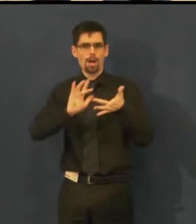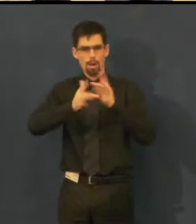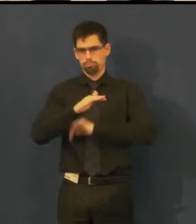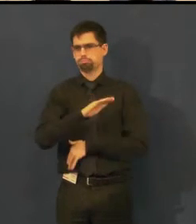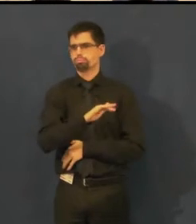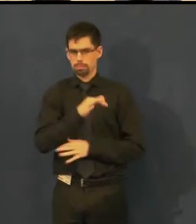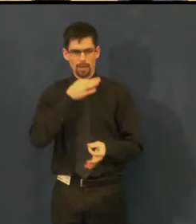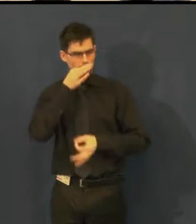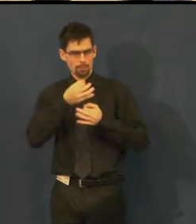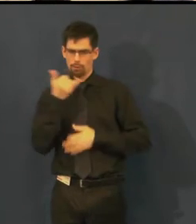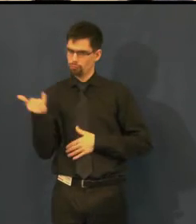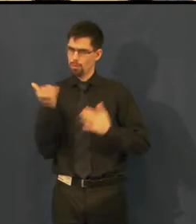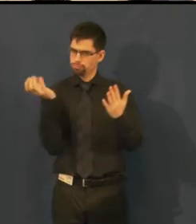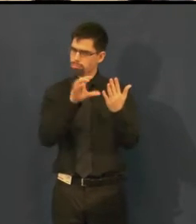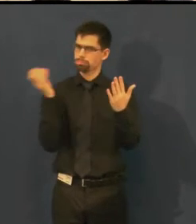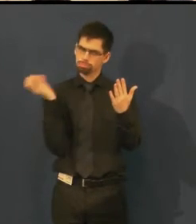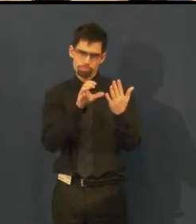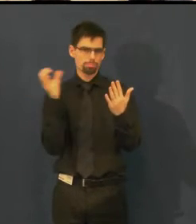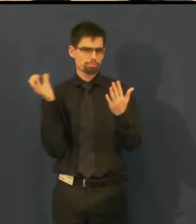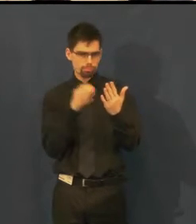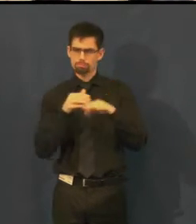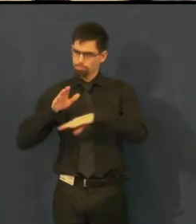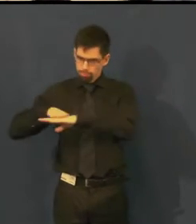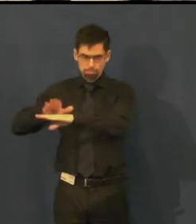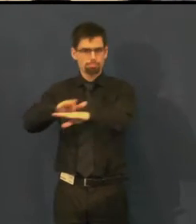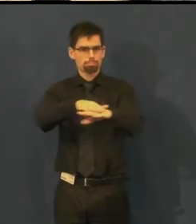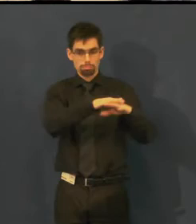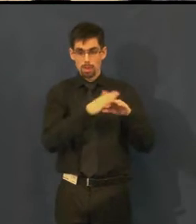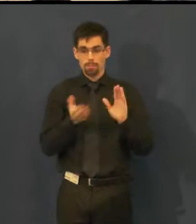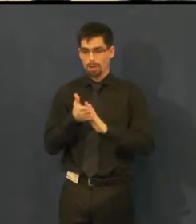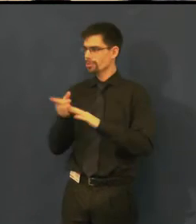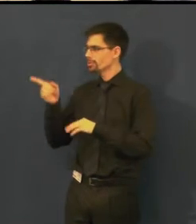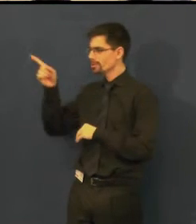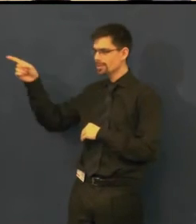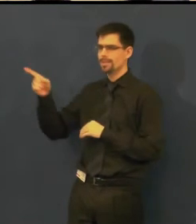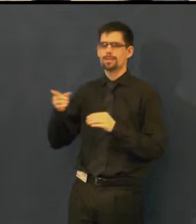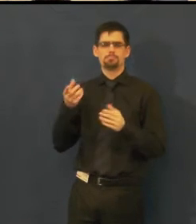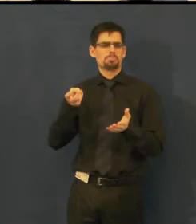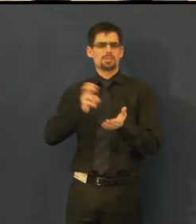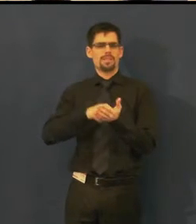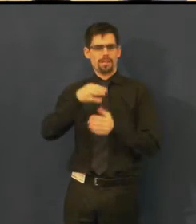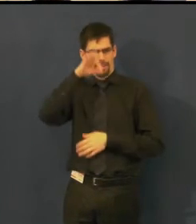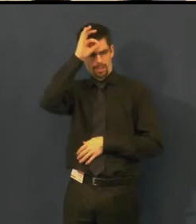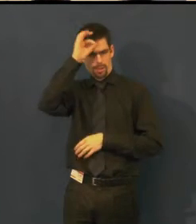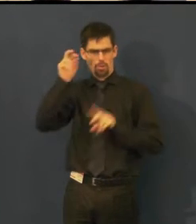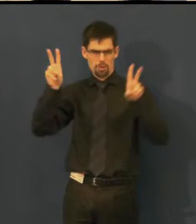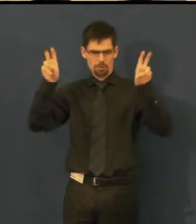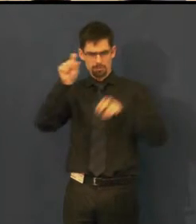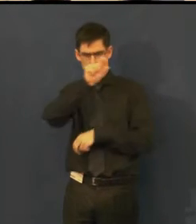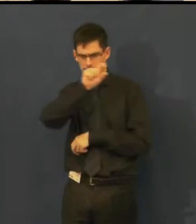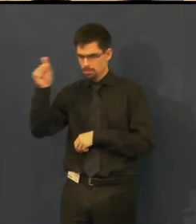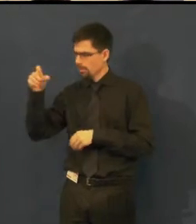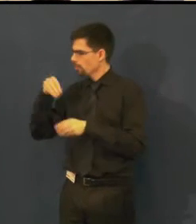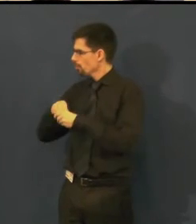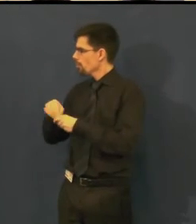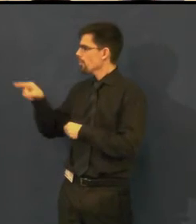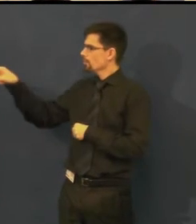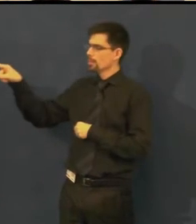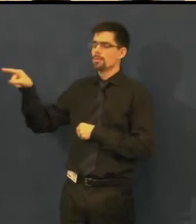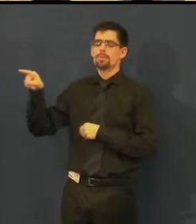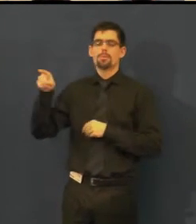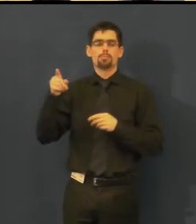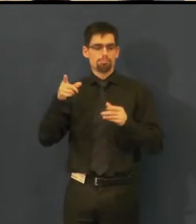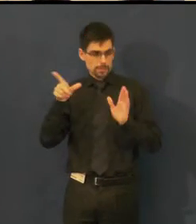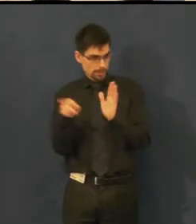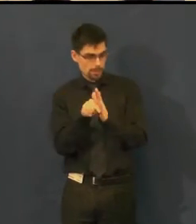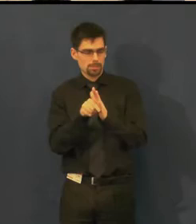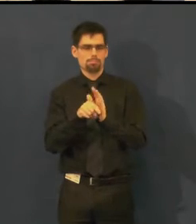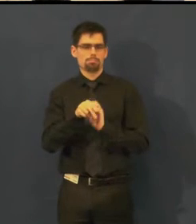tady teď vidíte, že to bylo na představení Idioti, je tam titulek - S českými titulky pro neslyšící.